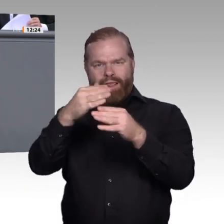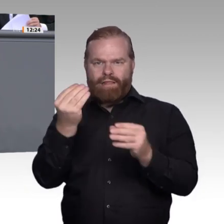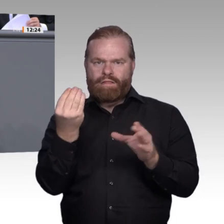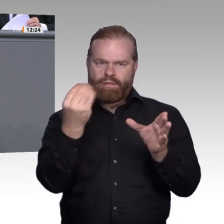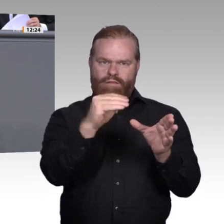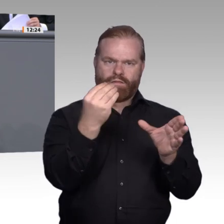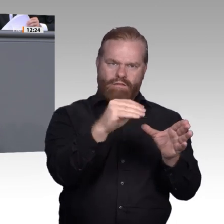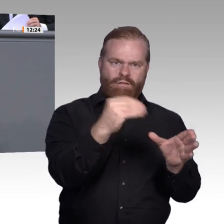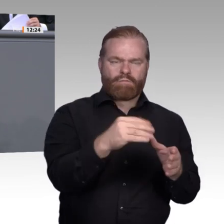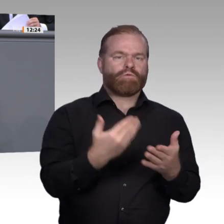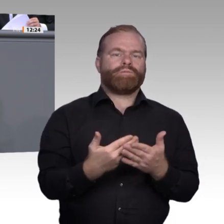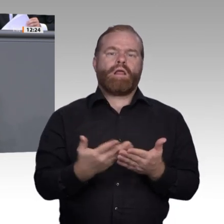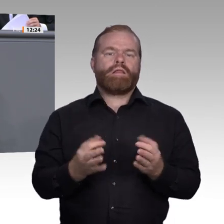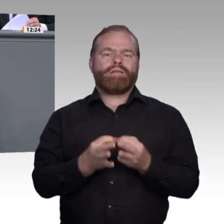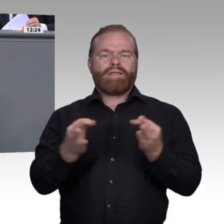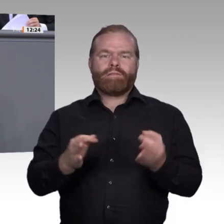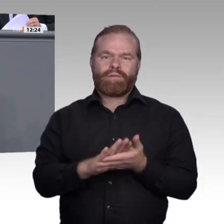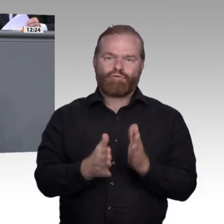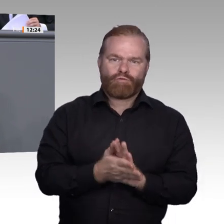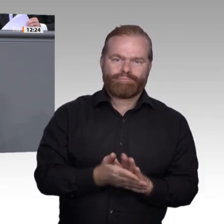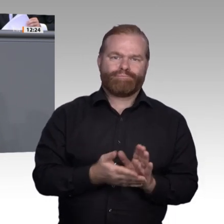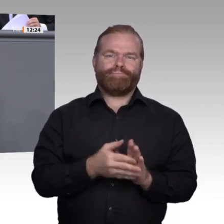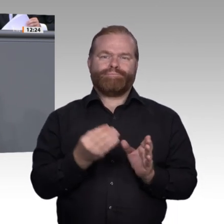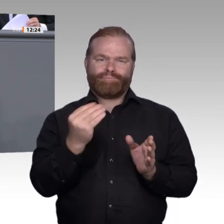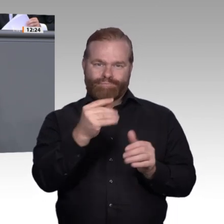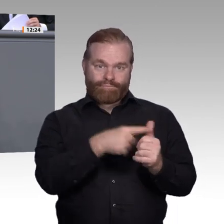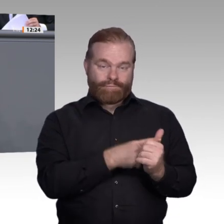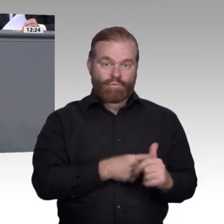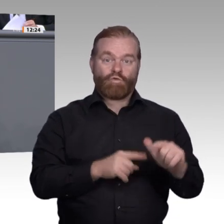Drittens. Wir brauchen eine noch bessere Einbeziehung der Bundesagentur für Arbeit